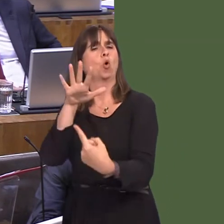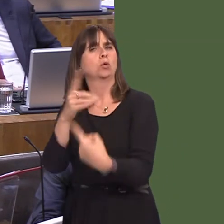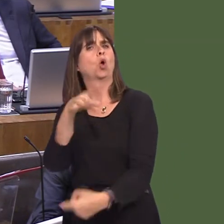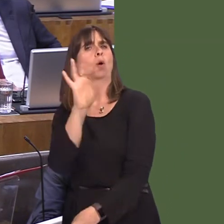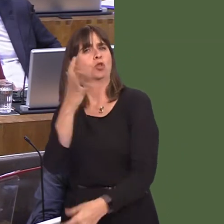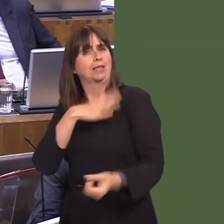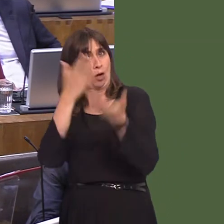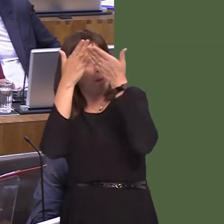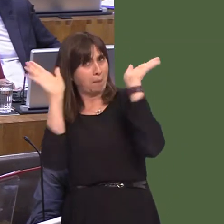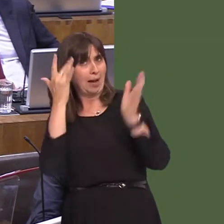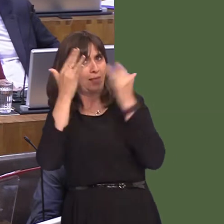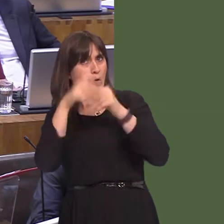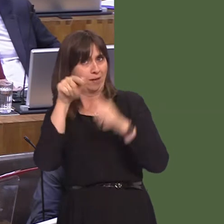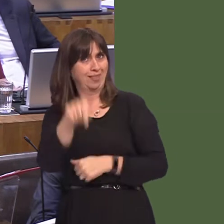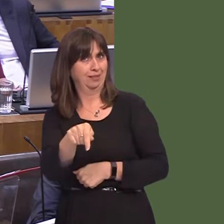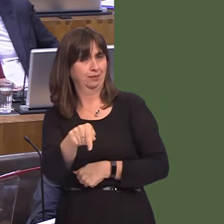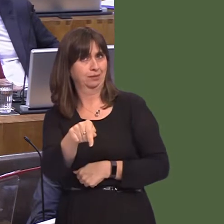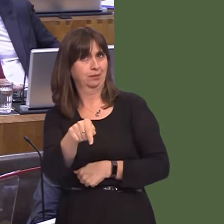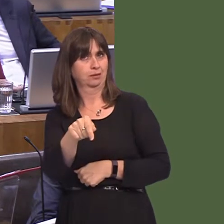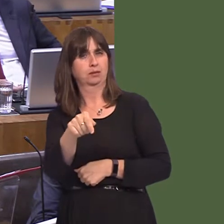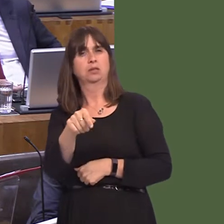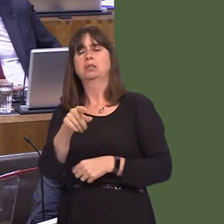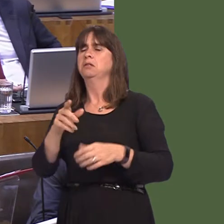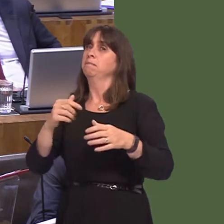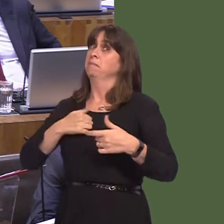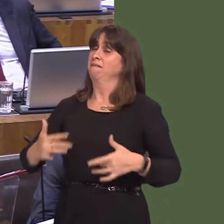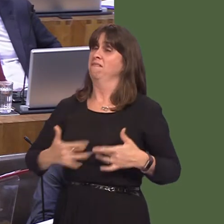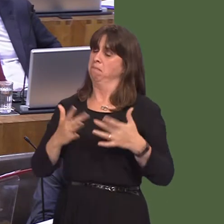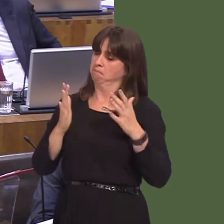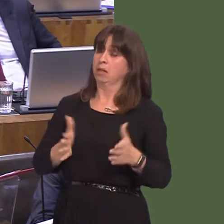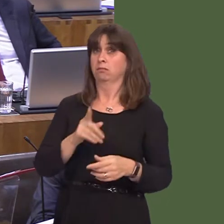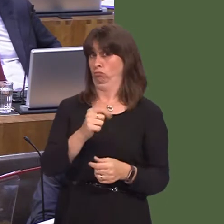kept open. What is absolutely non-negotiable to my mindóand I know she'll agree with thisóis